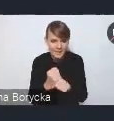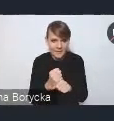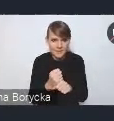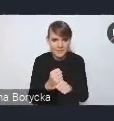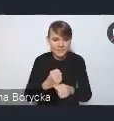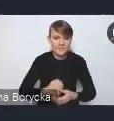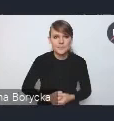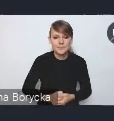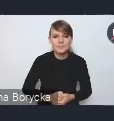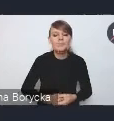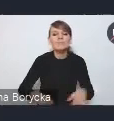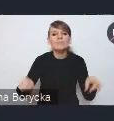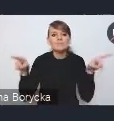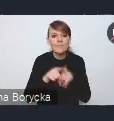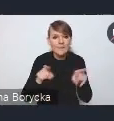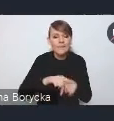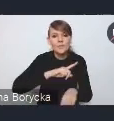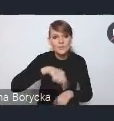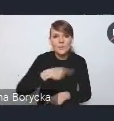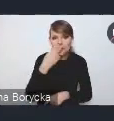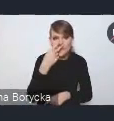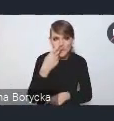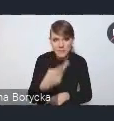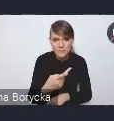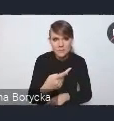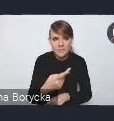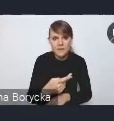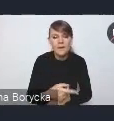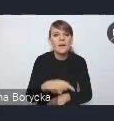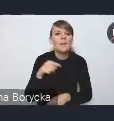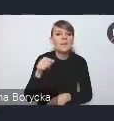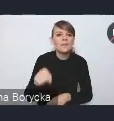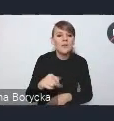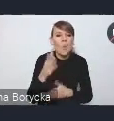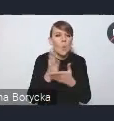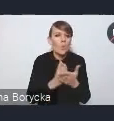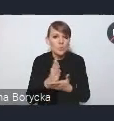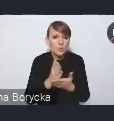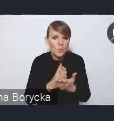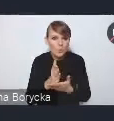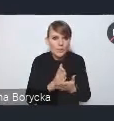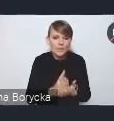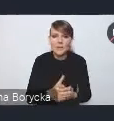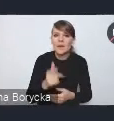Ponadto dostrzegamy, że niski poziom usług i też kompetencji cyfrowych